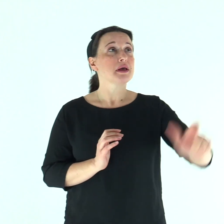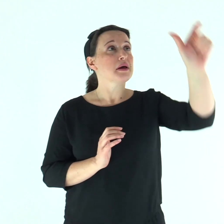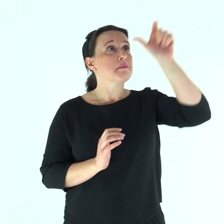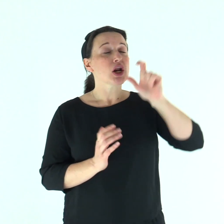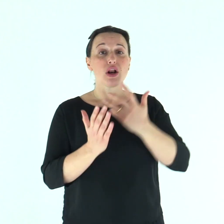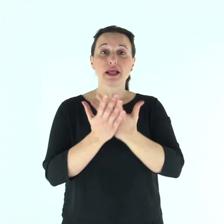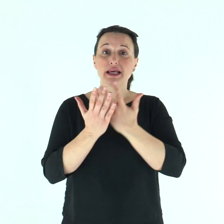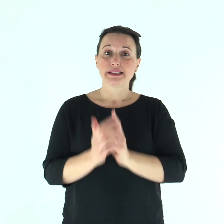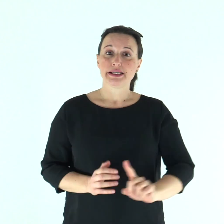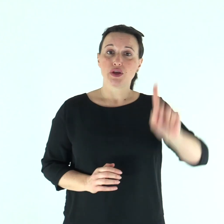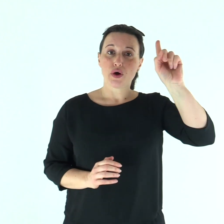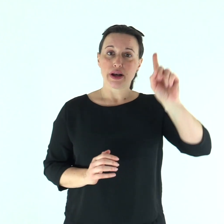Parola del Signore